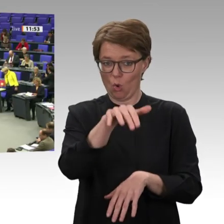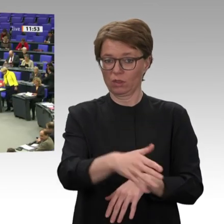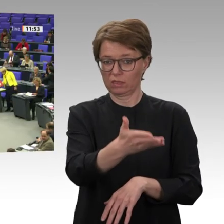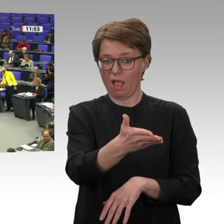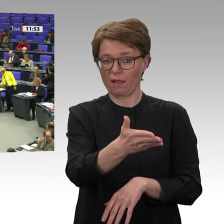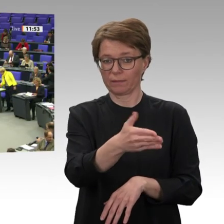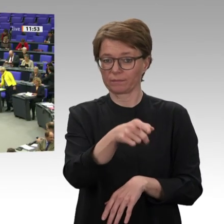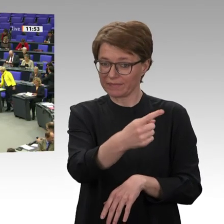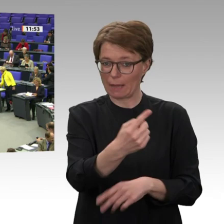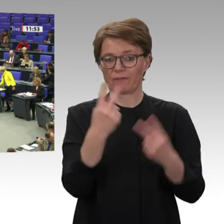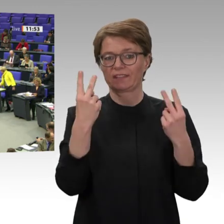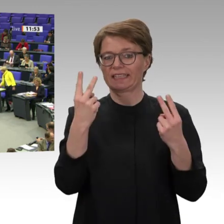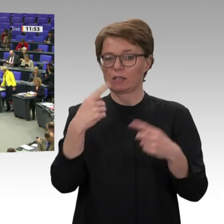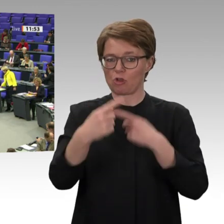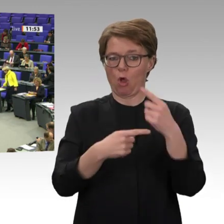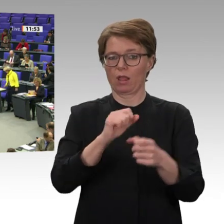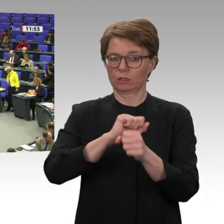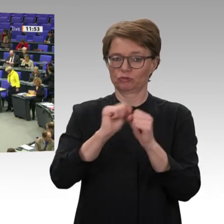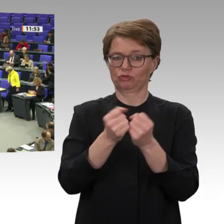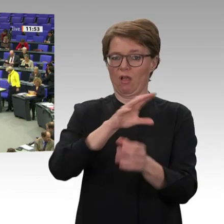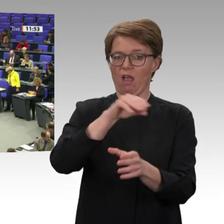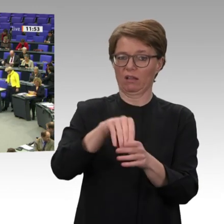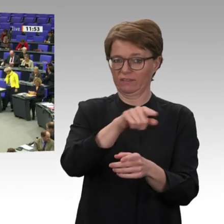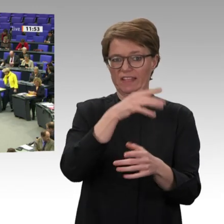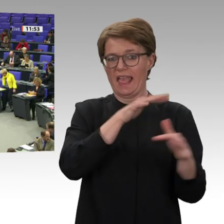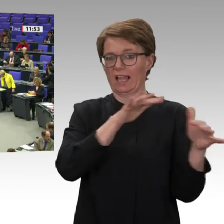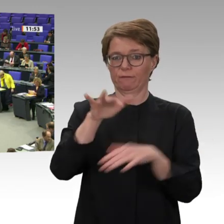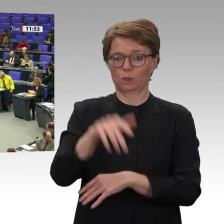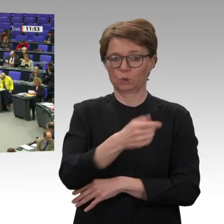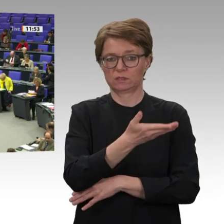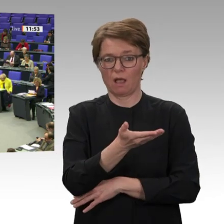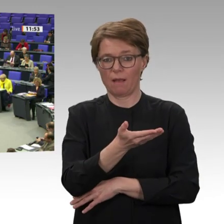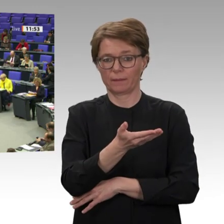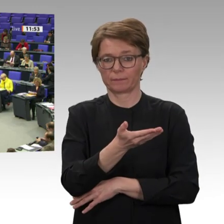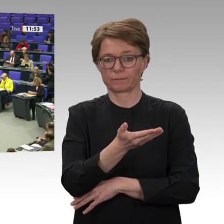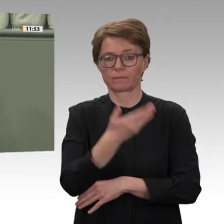Wir fordern in unserem Antrag die Einstellung der direkten, aber auch der indirekten Zusammenarbeit